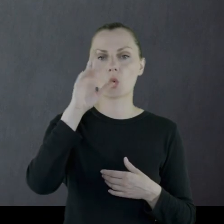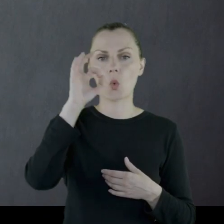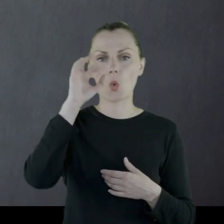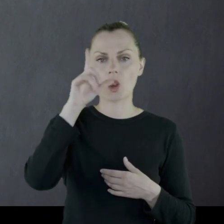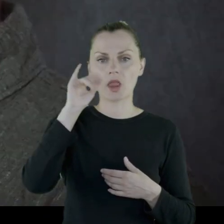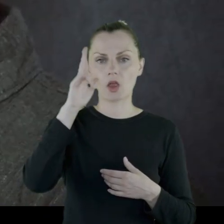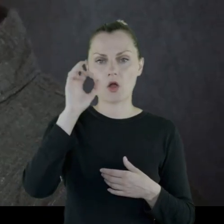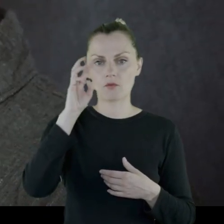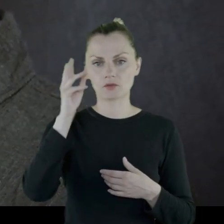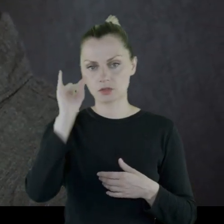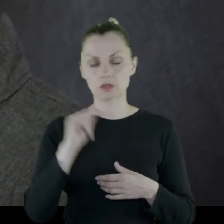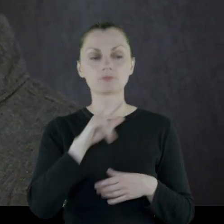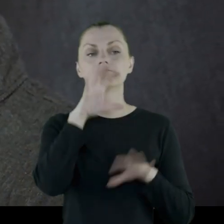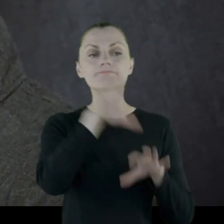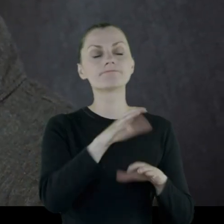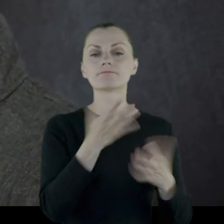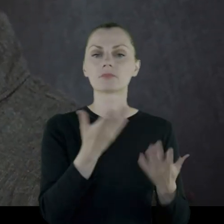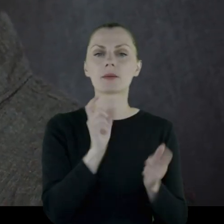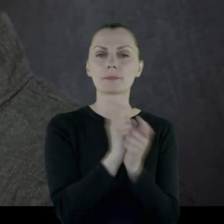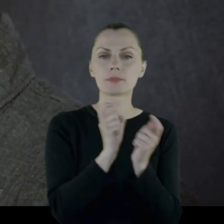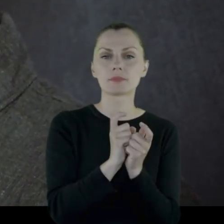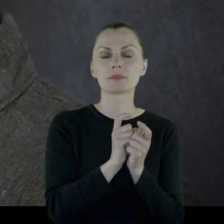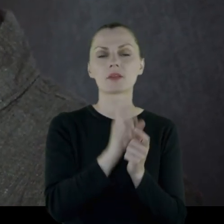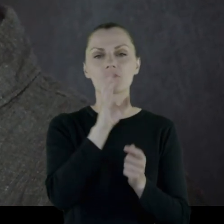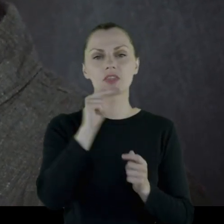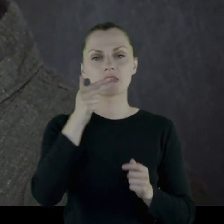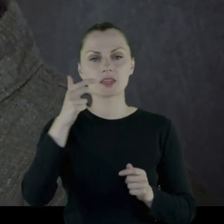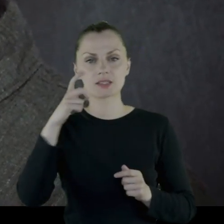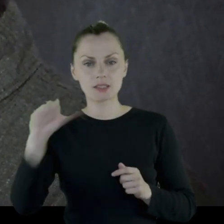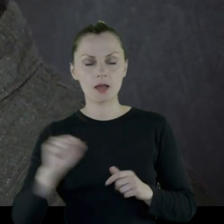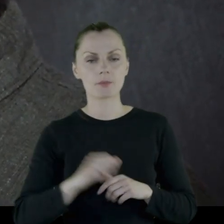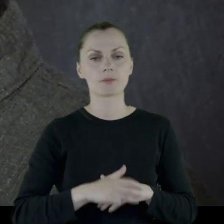Oddział stacjonuje w okolicach Winnicy